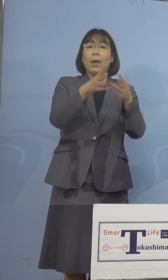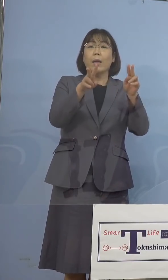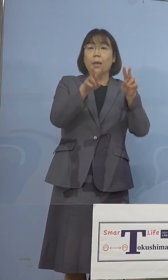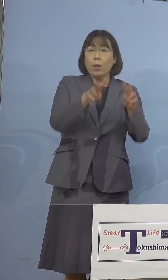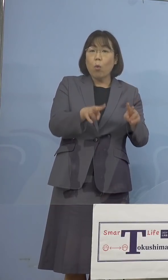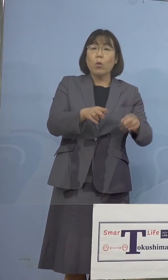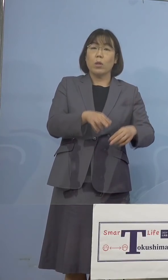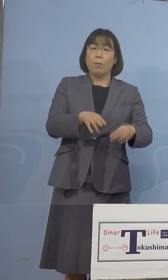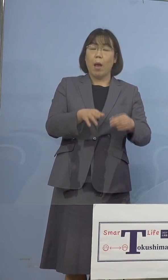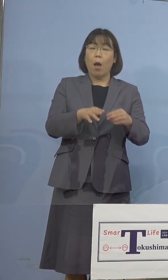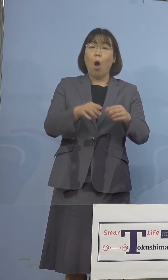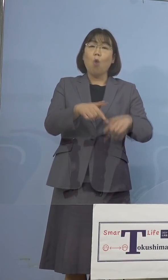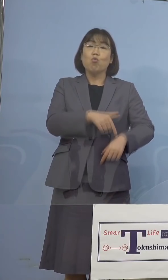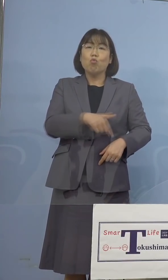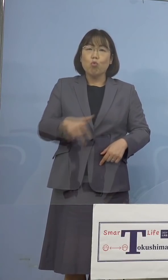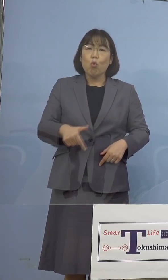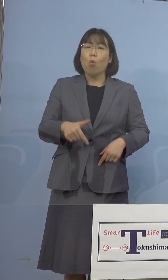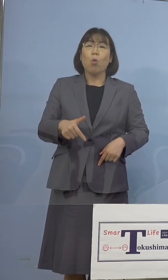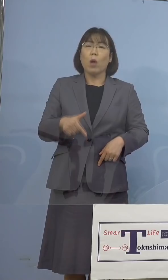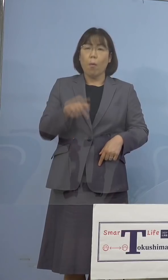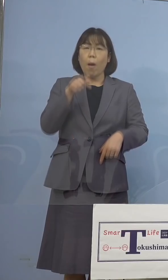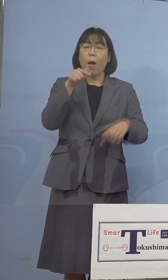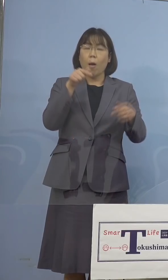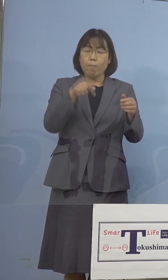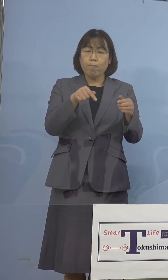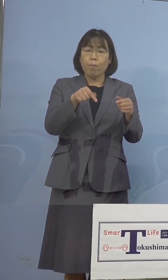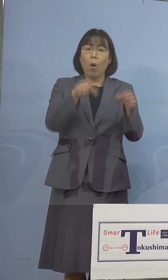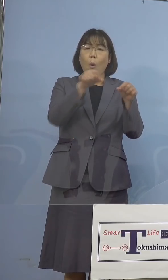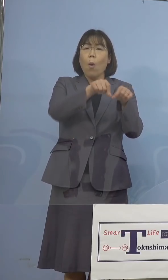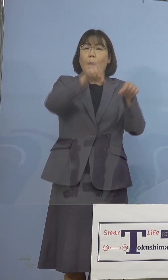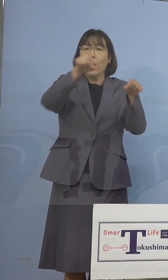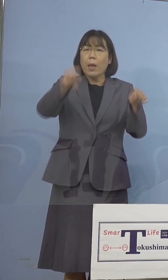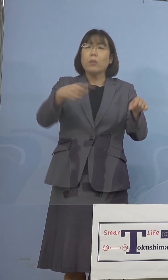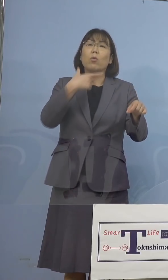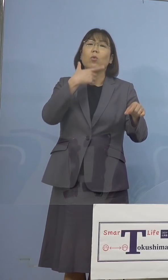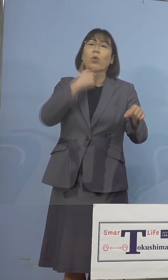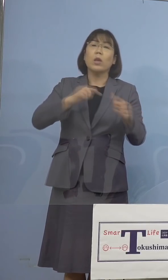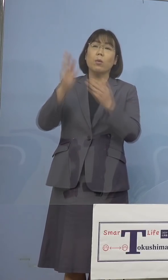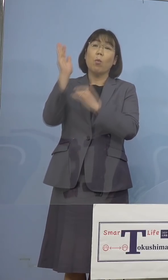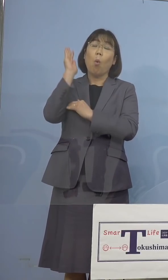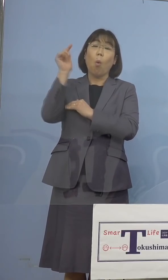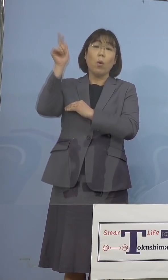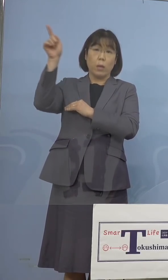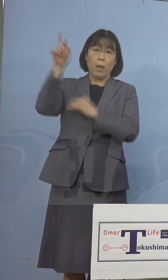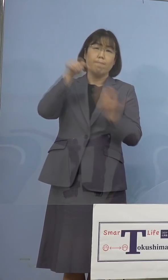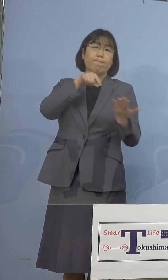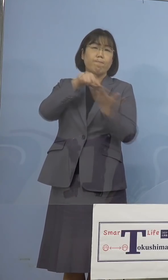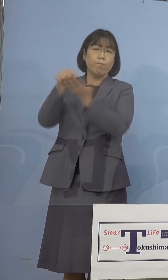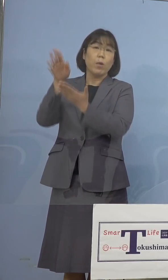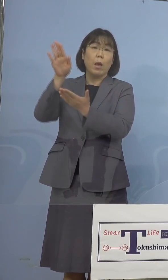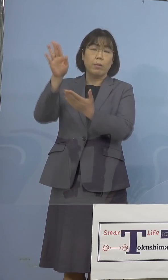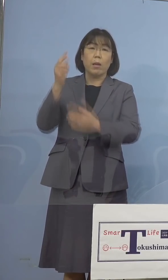期限の延長を知事が政府に対し 要請をしており、昨日は大阪府に